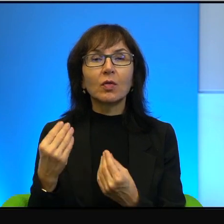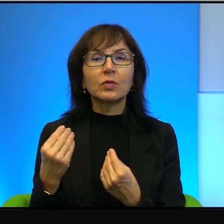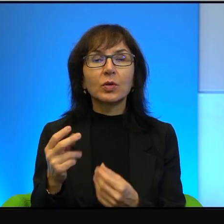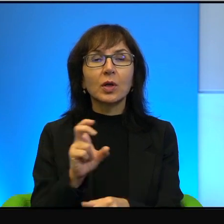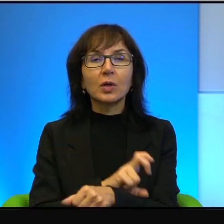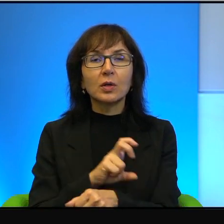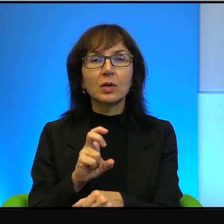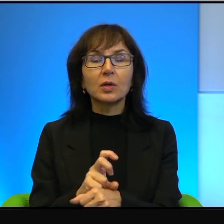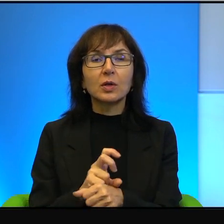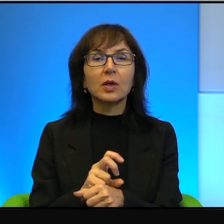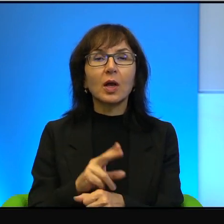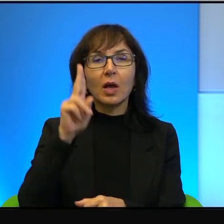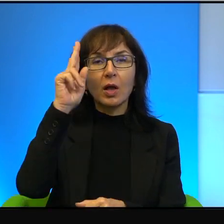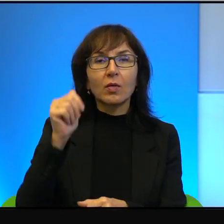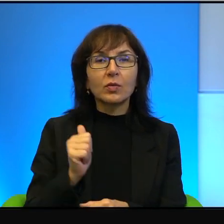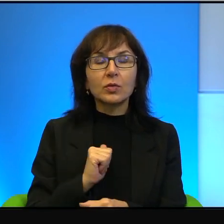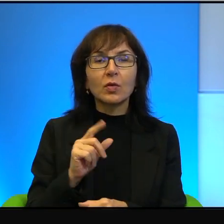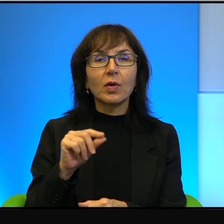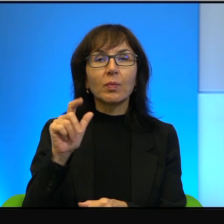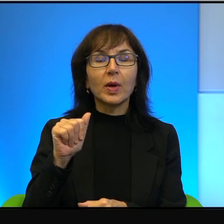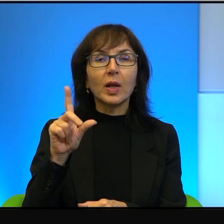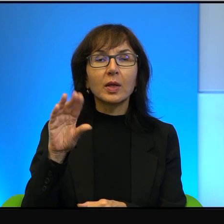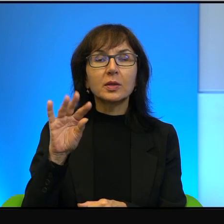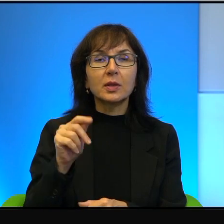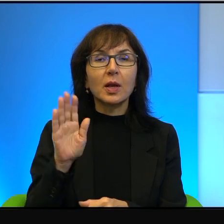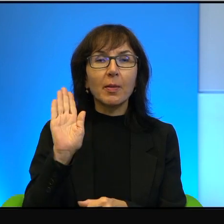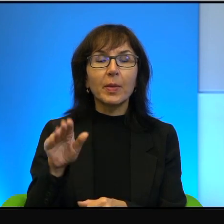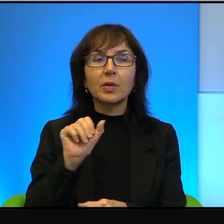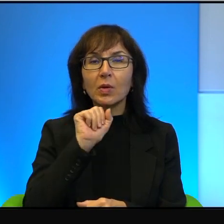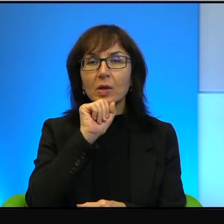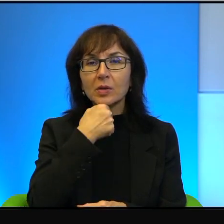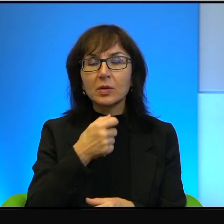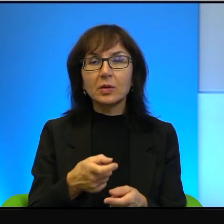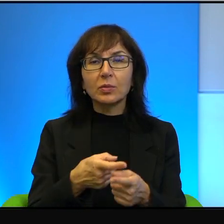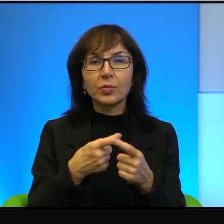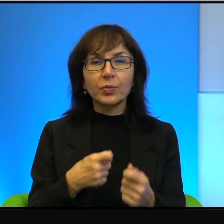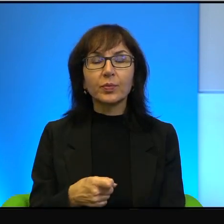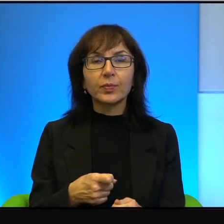A ci palestyńczycy to mają kałasznikowy i domorosło,